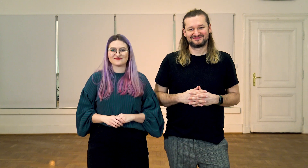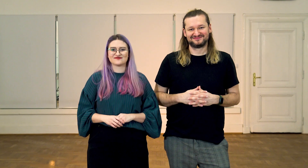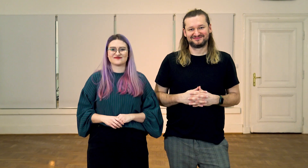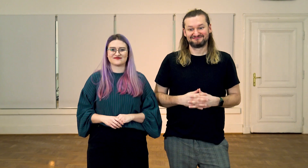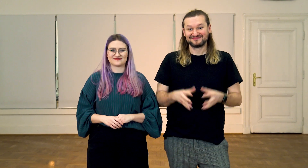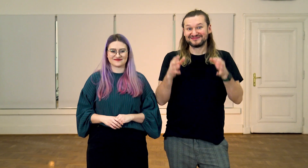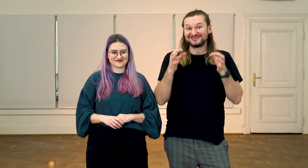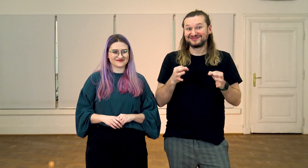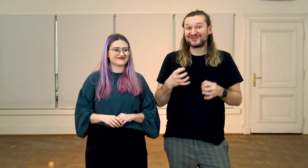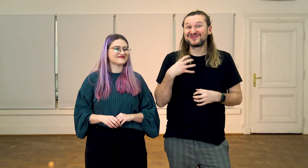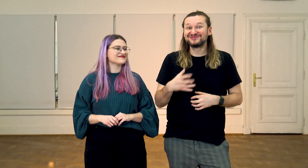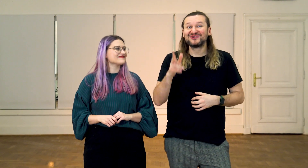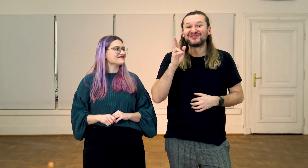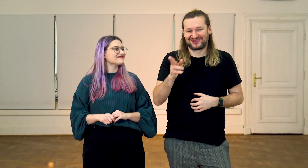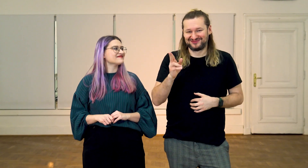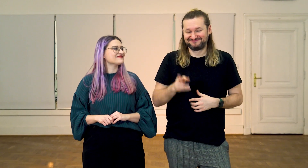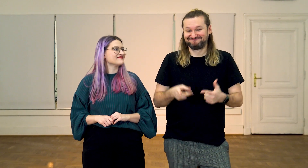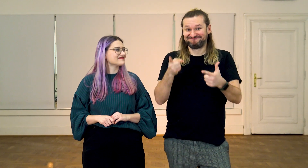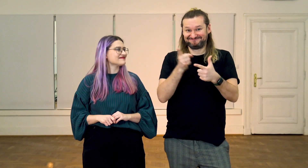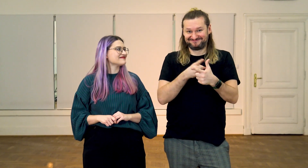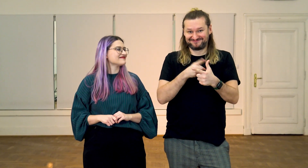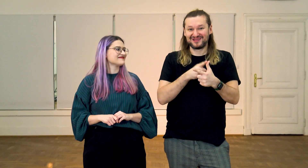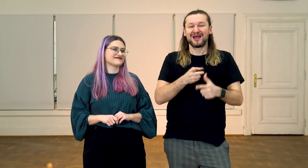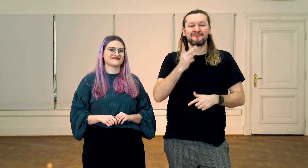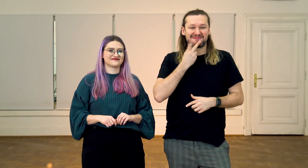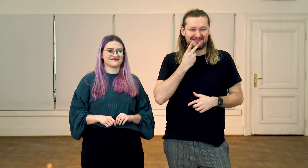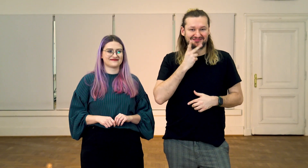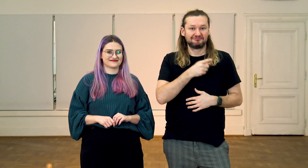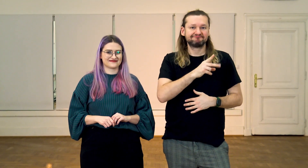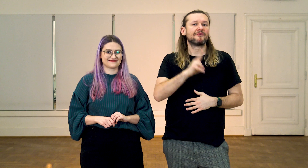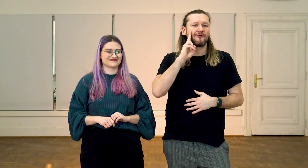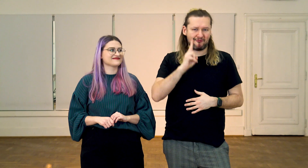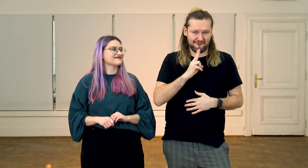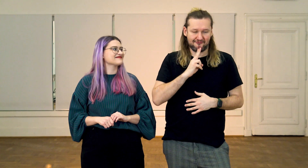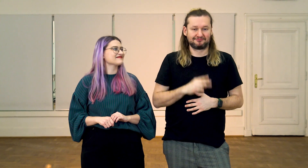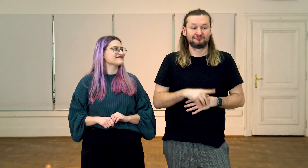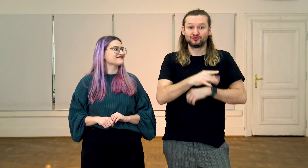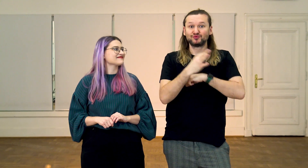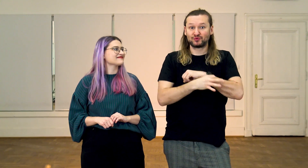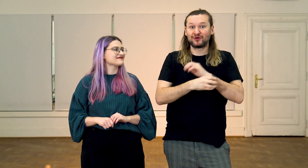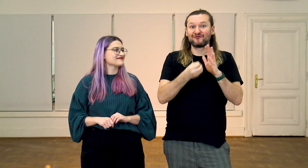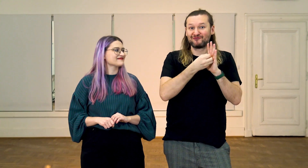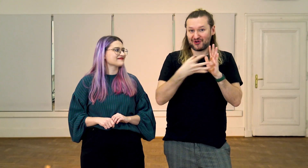M: Naszymi dzisiejszymi gośćmi są: Marcin Łuczywek - Głuchy student Filologii PJM,